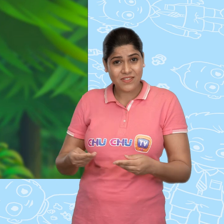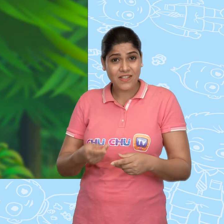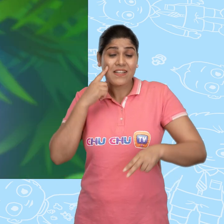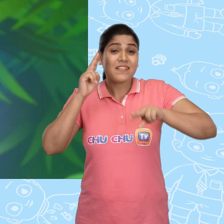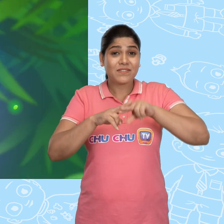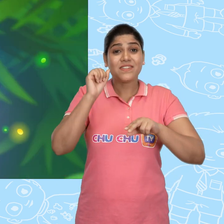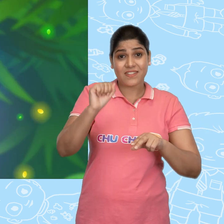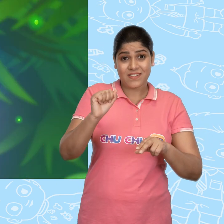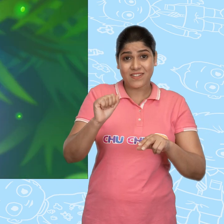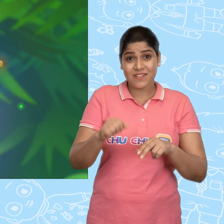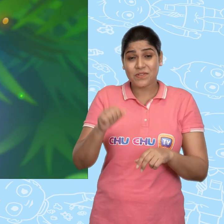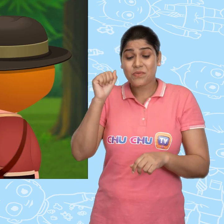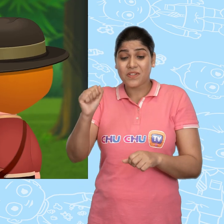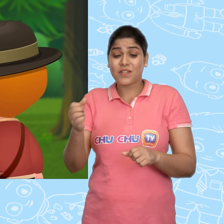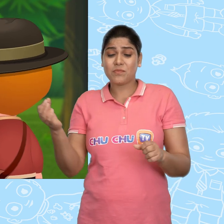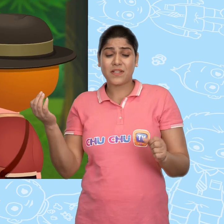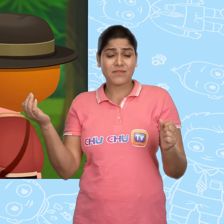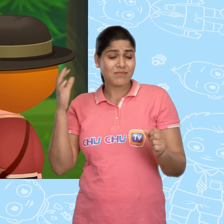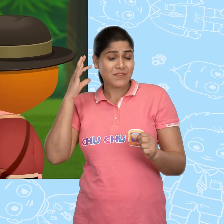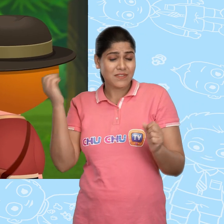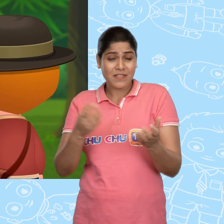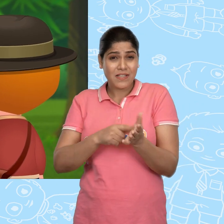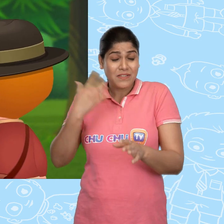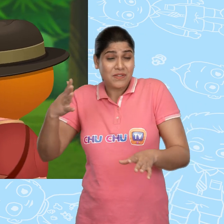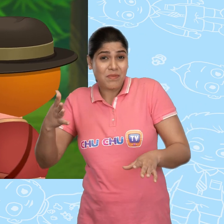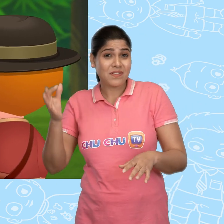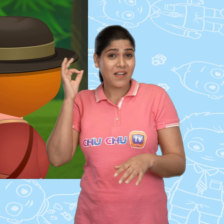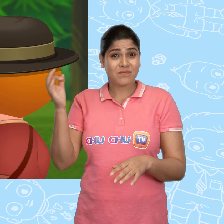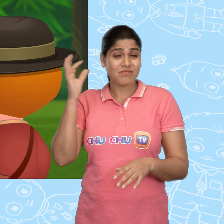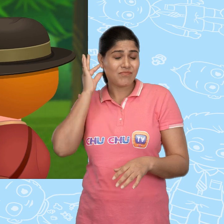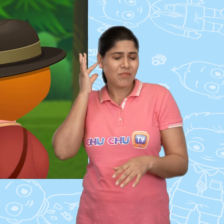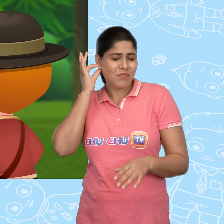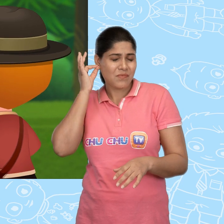अगर तुम ऐसा करोगे तो ये तुम्हें एक चमकता हुआ सोने का सिक्का दे देगा।